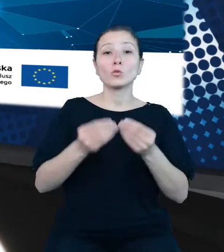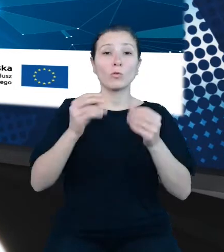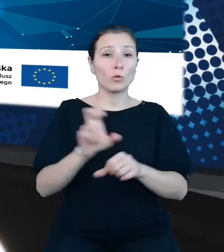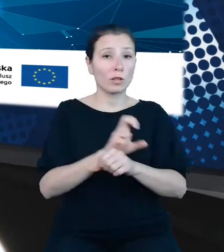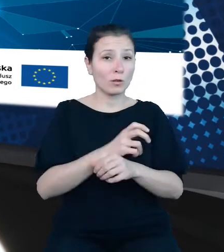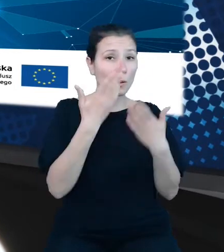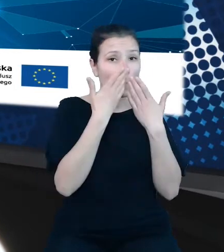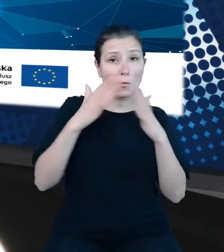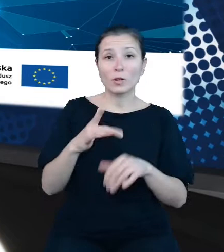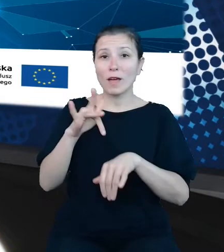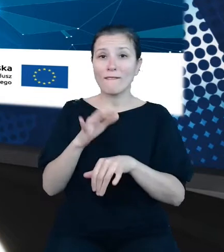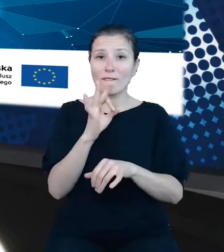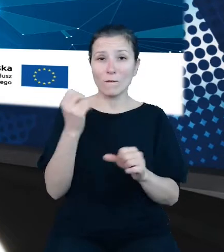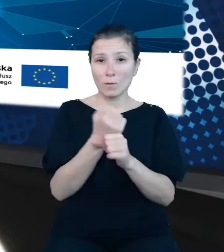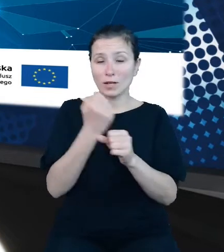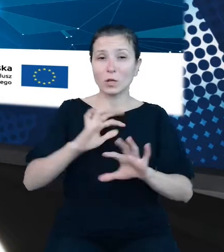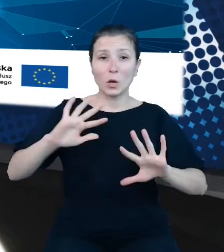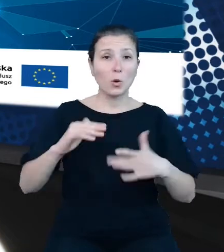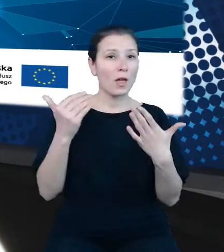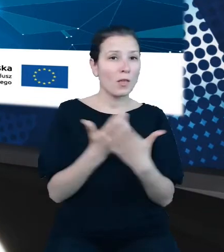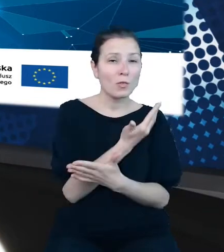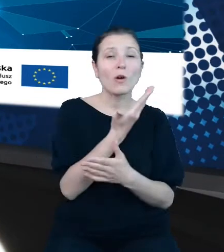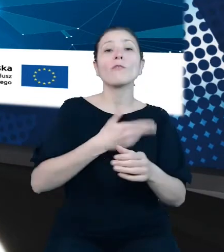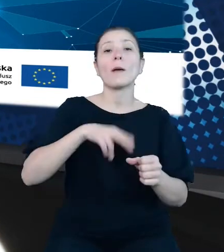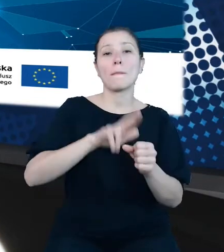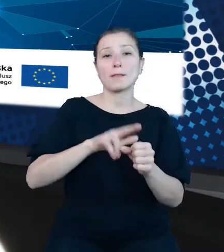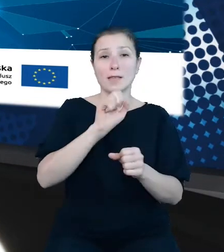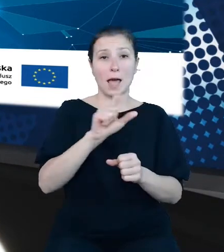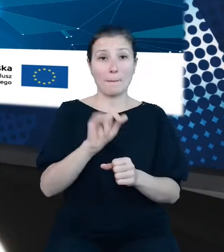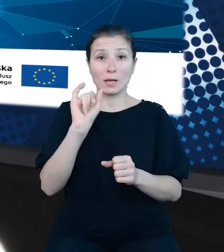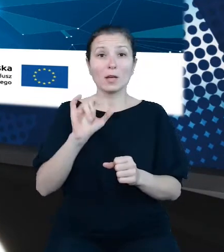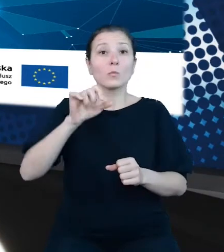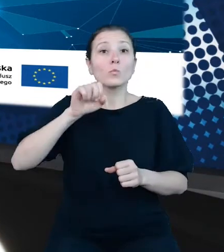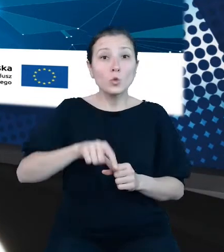prac, czyli nowe bazy API, które są lub już wkrótce będą dostępne na portalu